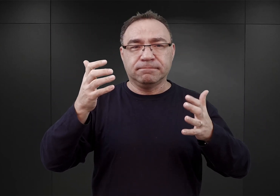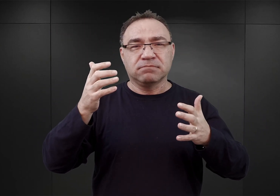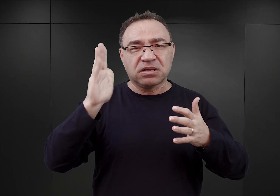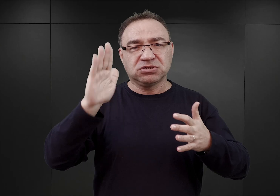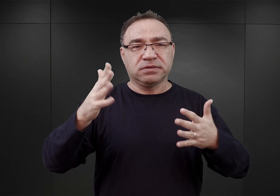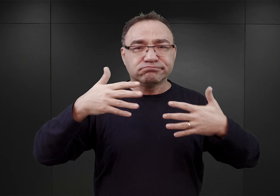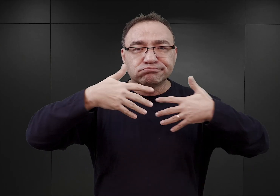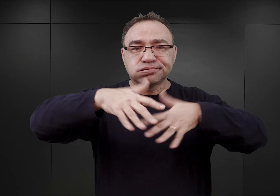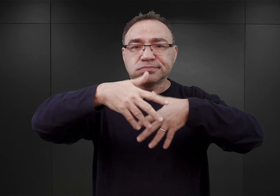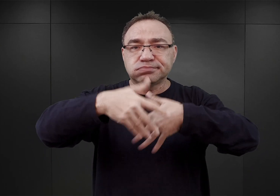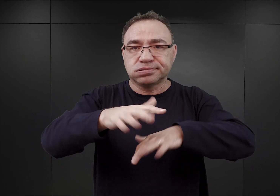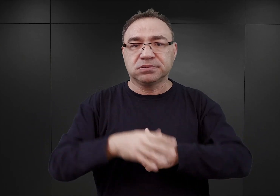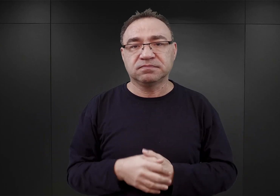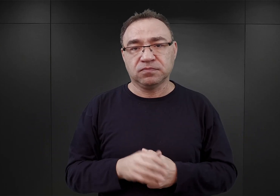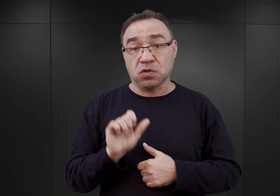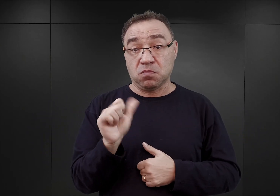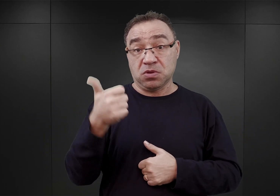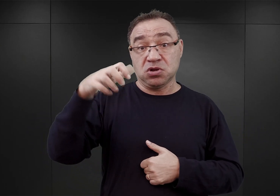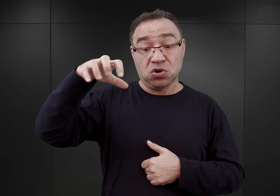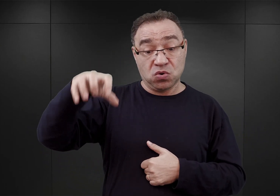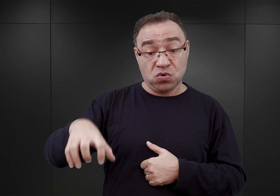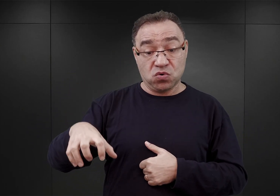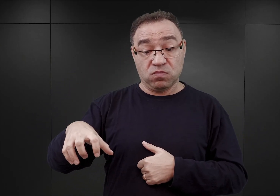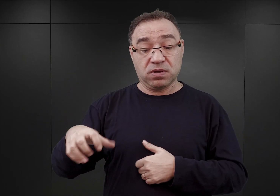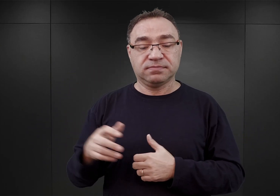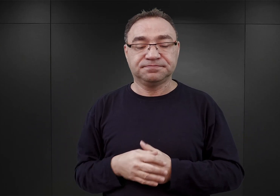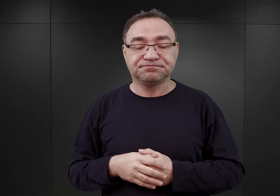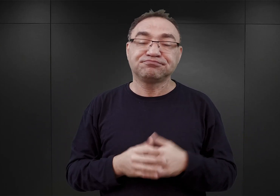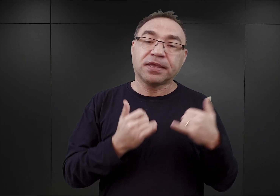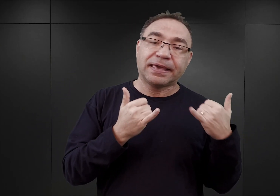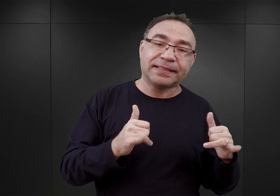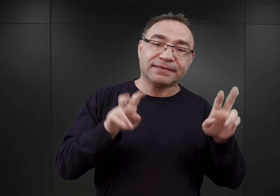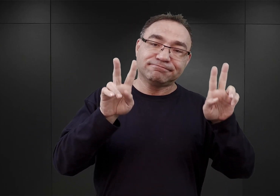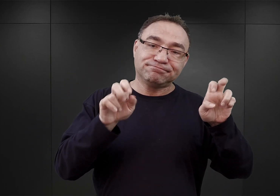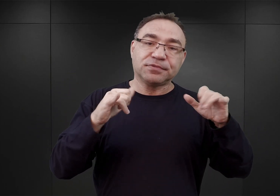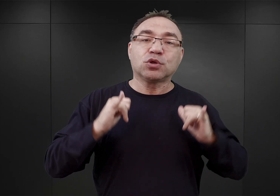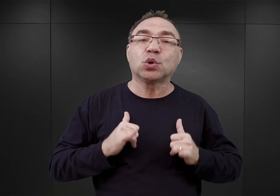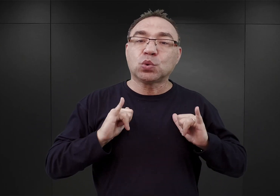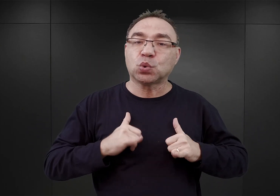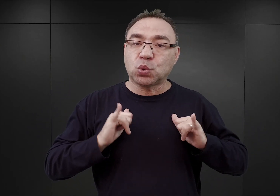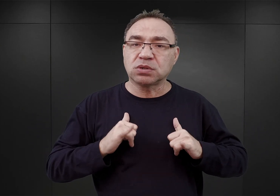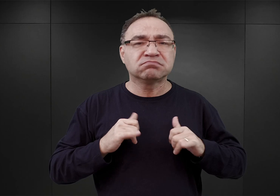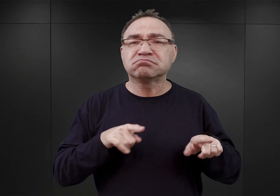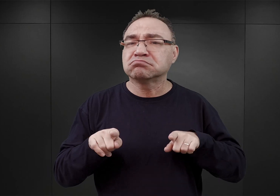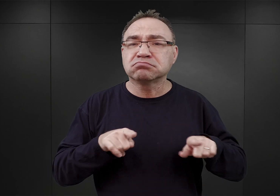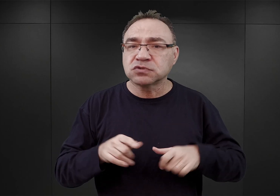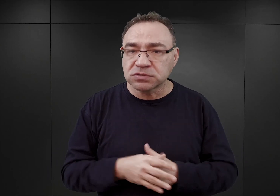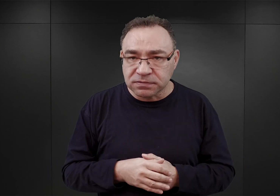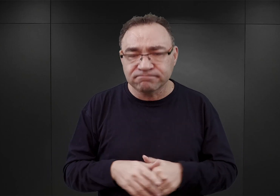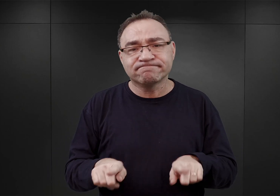To pierwsza grupa wśród tych więźniów. Inni to tak zwani turyści, czyli również młodzi ludzie,